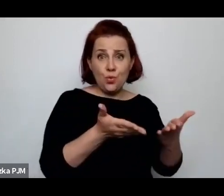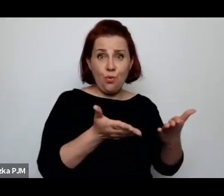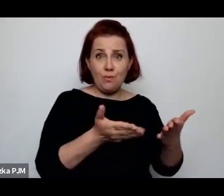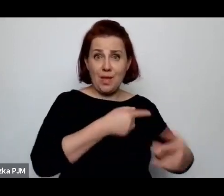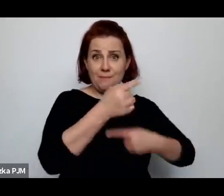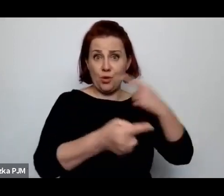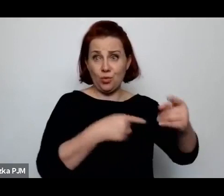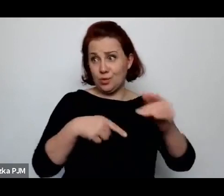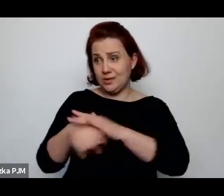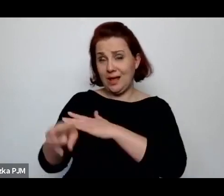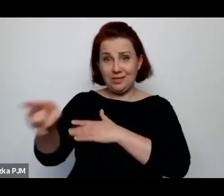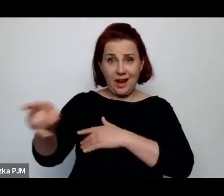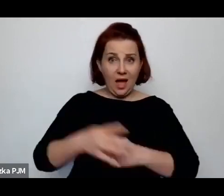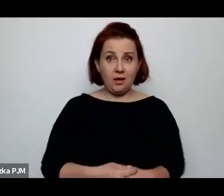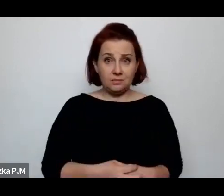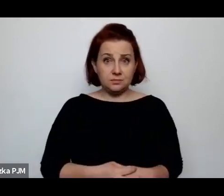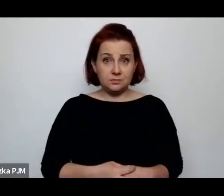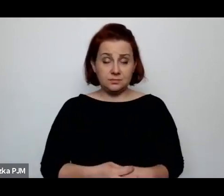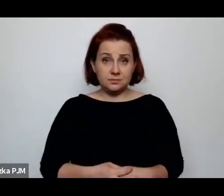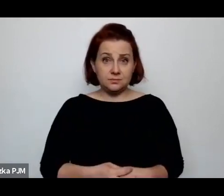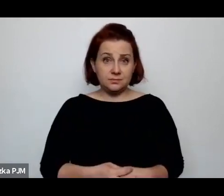to mówi socjolog Ludwik Krzywicki.